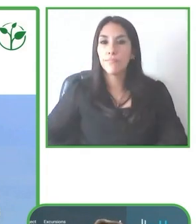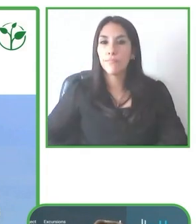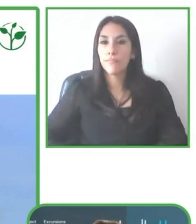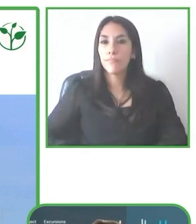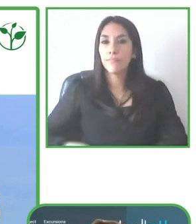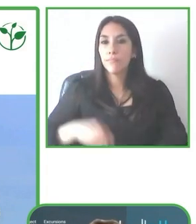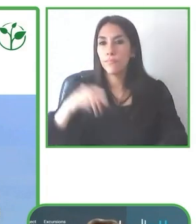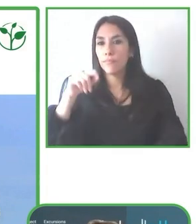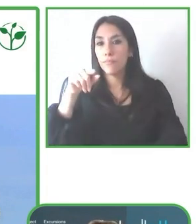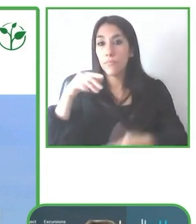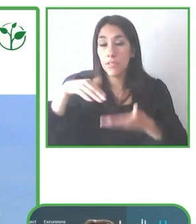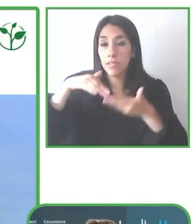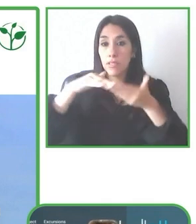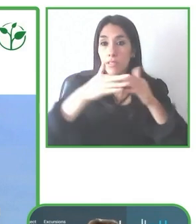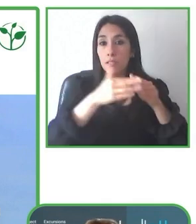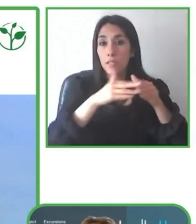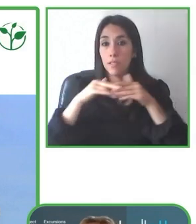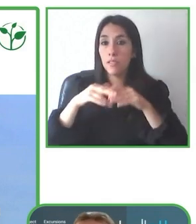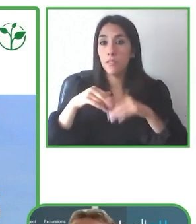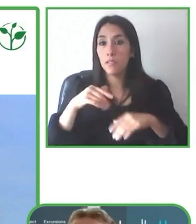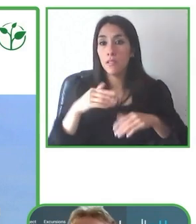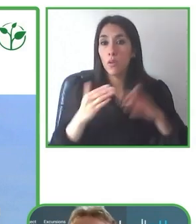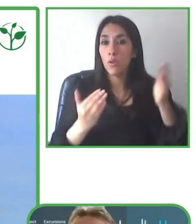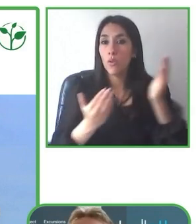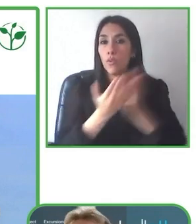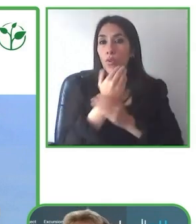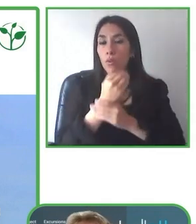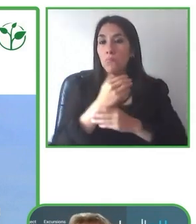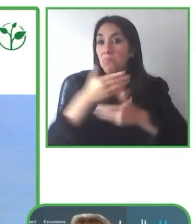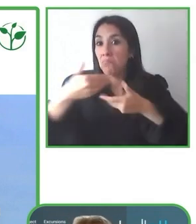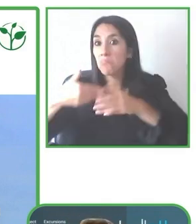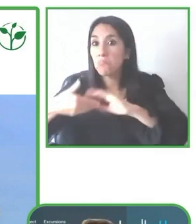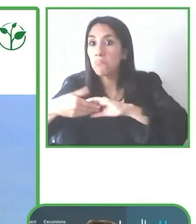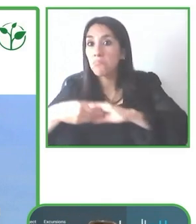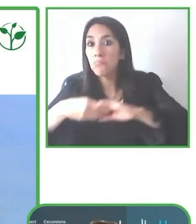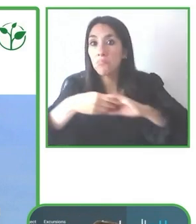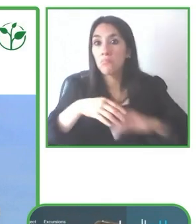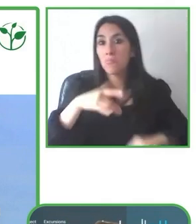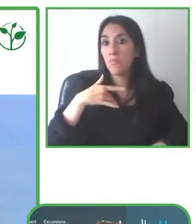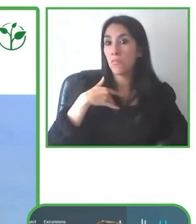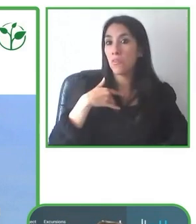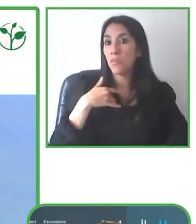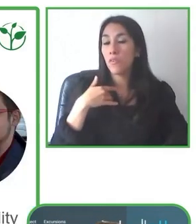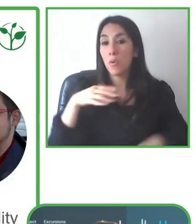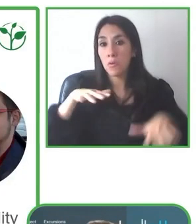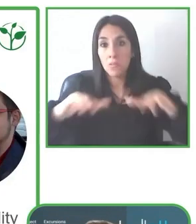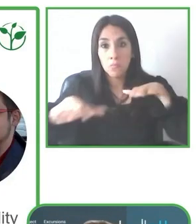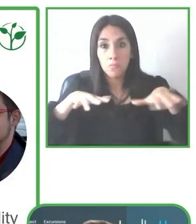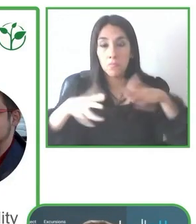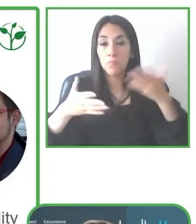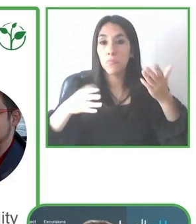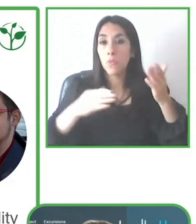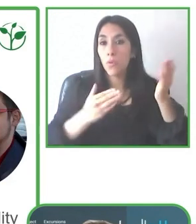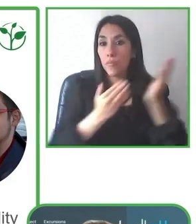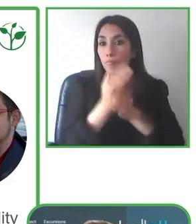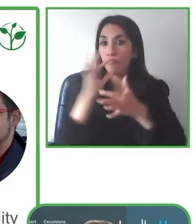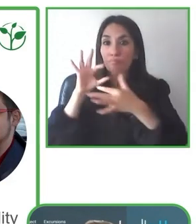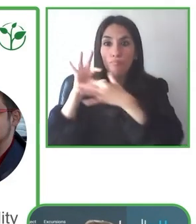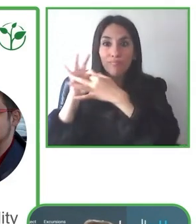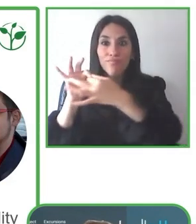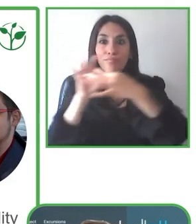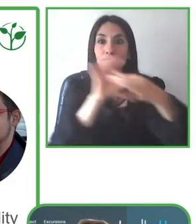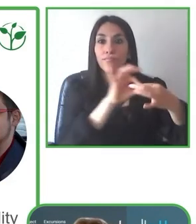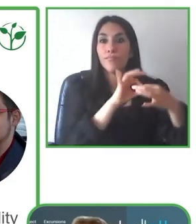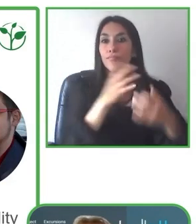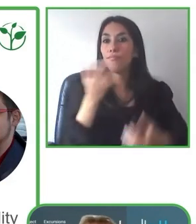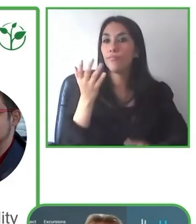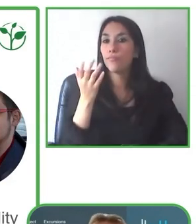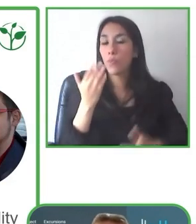Entonces que es de pronto la discapacidad tal vez es un poquito mayor o menor de lo que nos